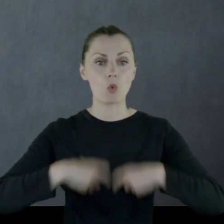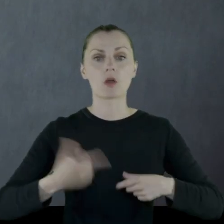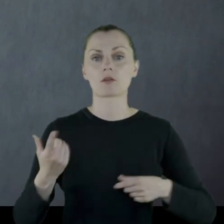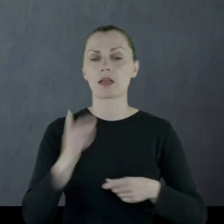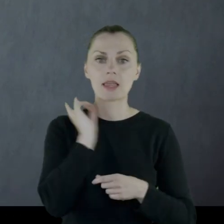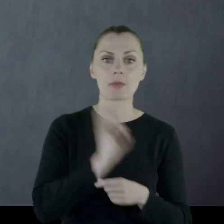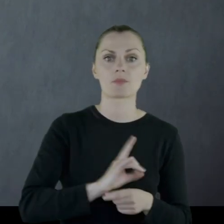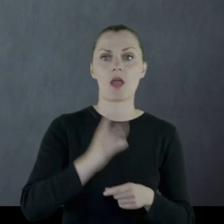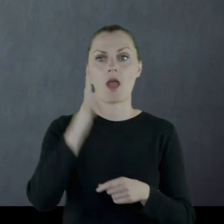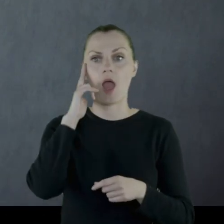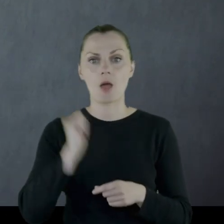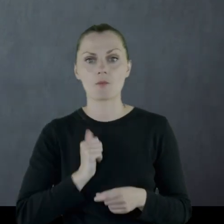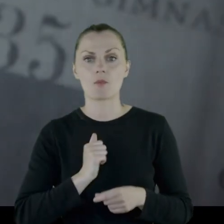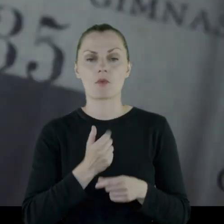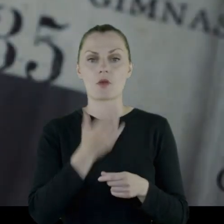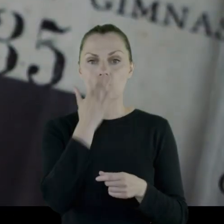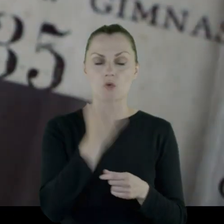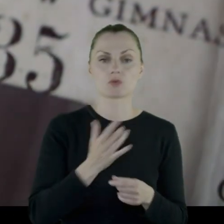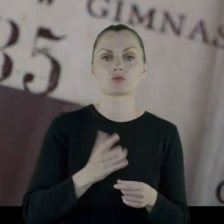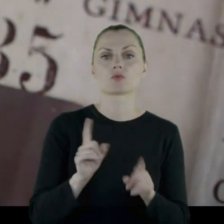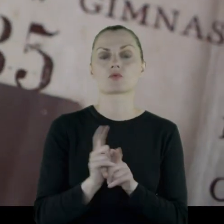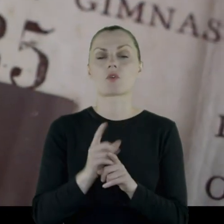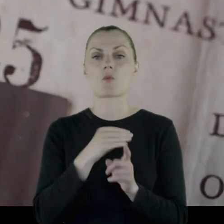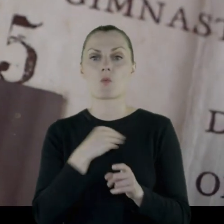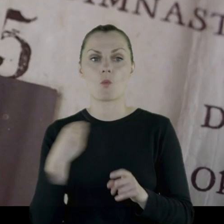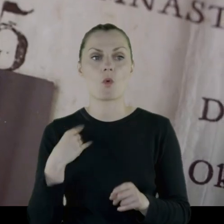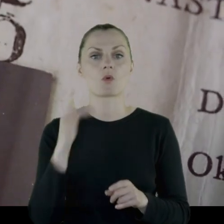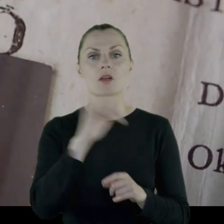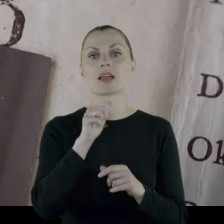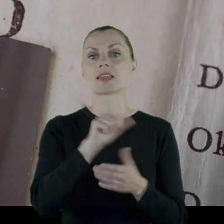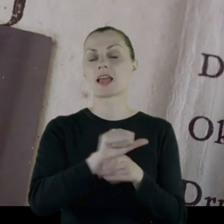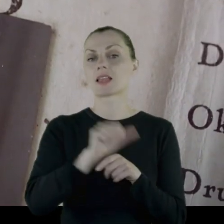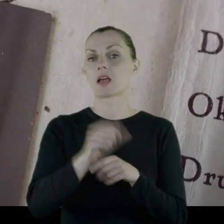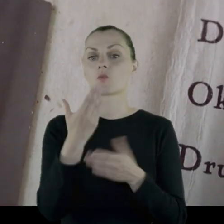(gimnazjum w mundurze, armia rosyjska w mundurze, korpus polski w Rosji w mundurze,